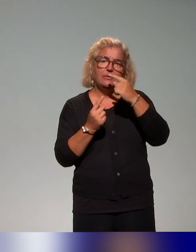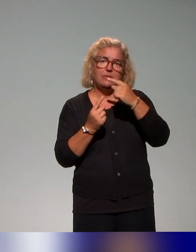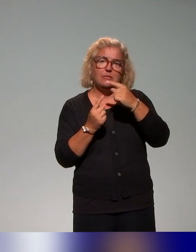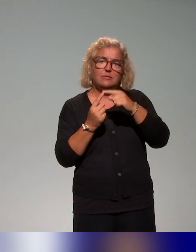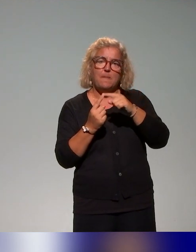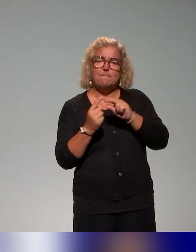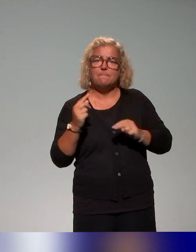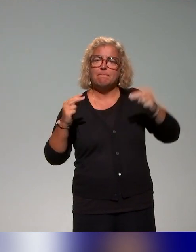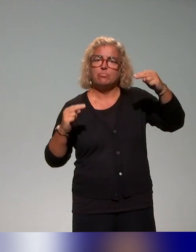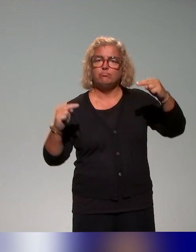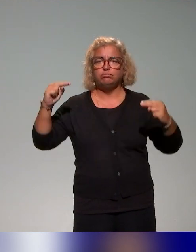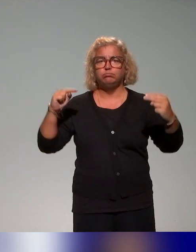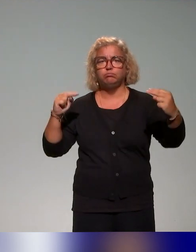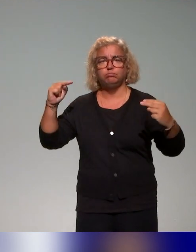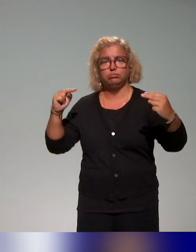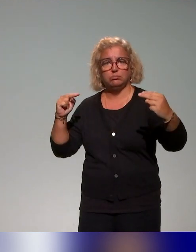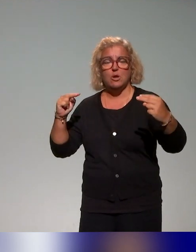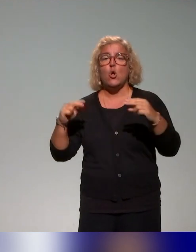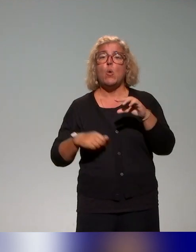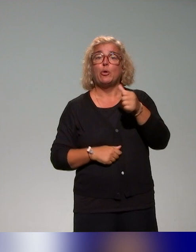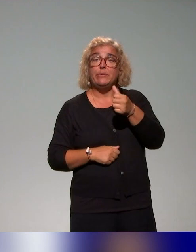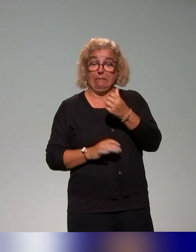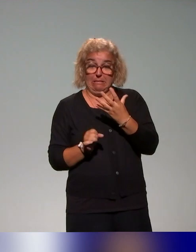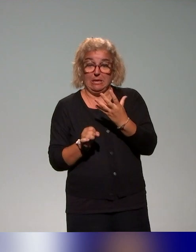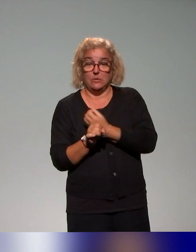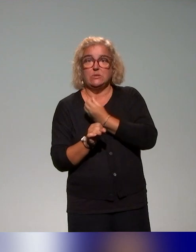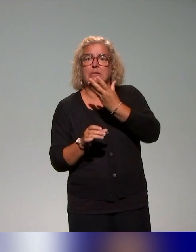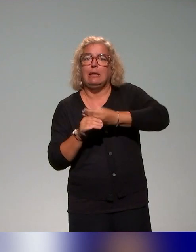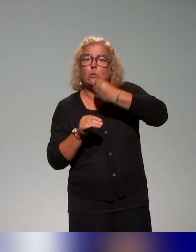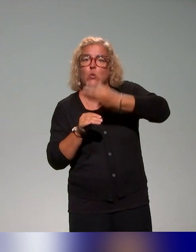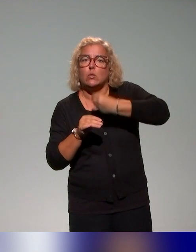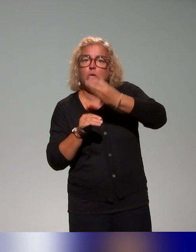sous l'angle de la réussite étudiante, dans d'autres cas en partant du